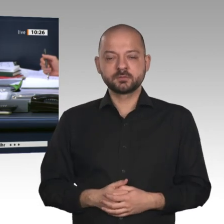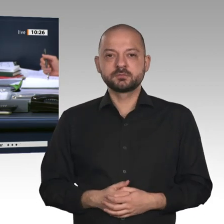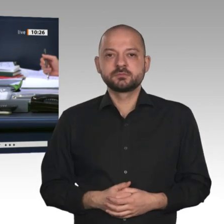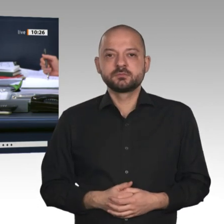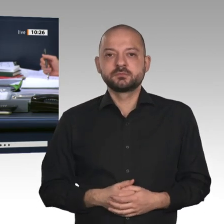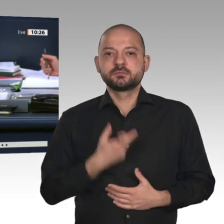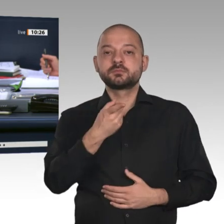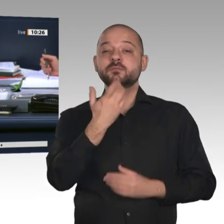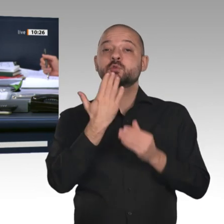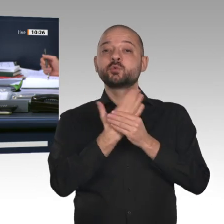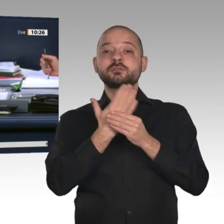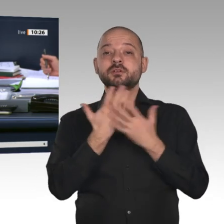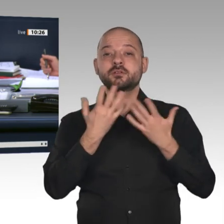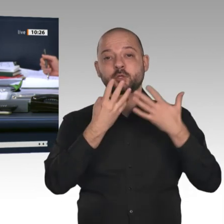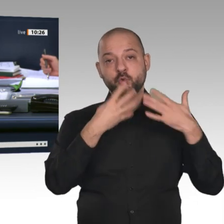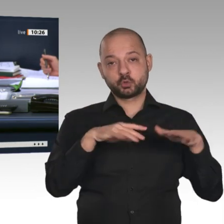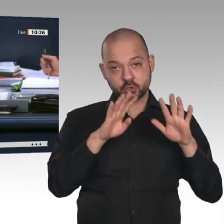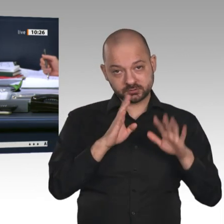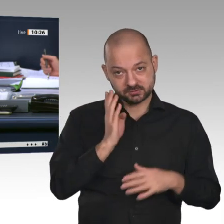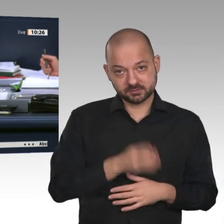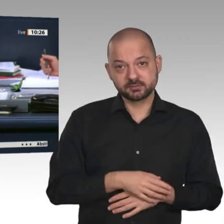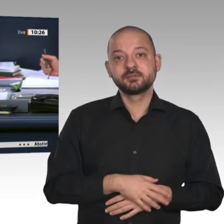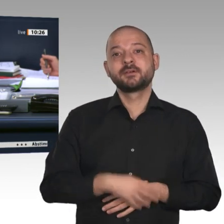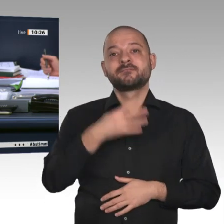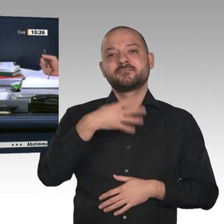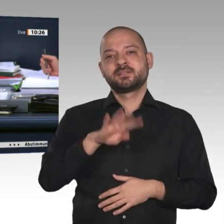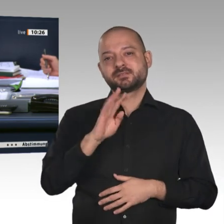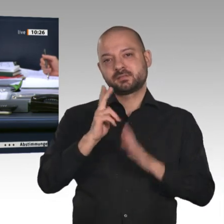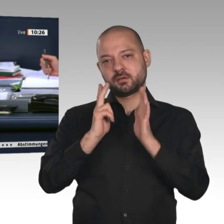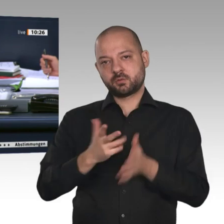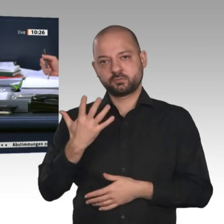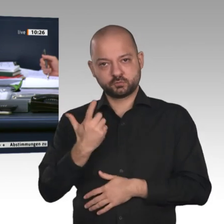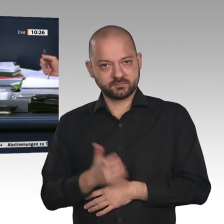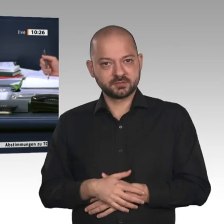Bündnis 90/Die Grünen auf der Drucksache 19/14825 abzulehnen.